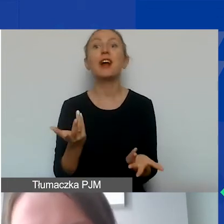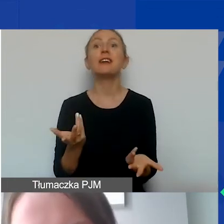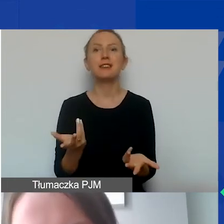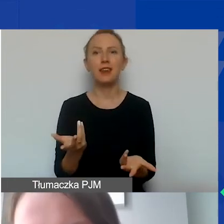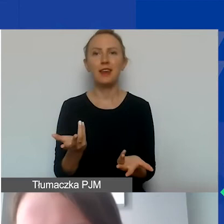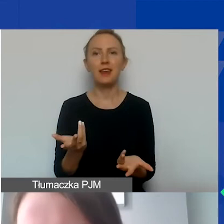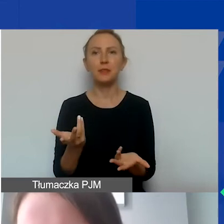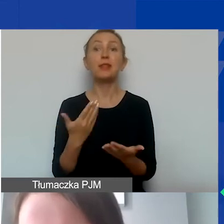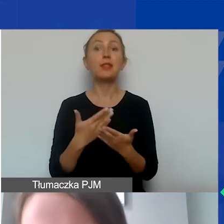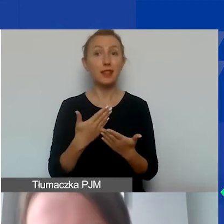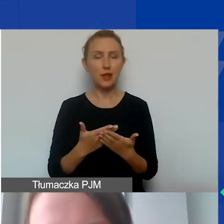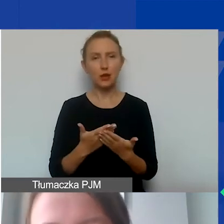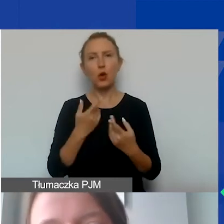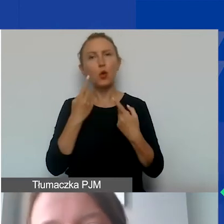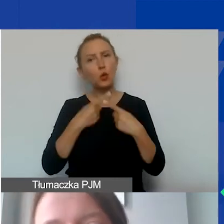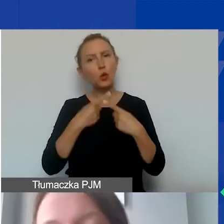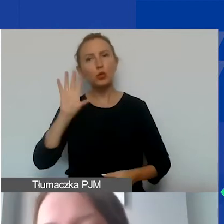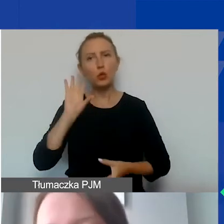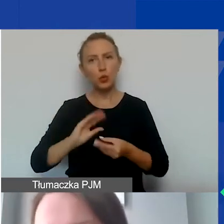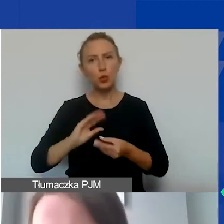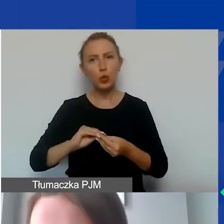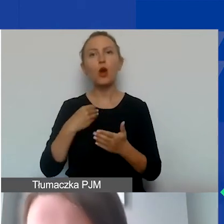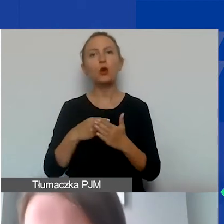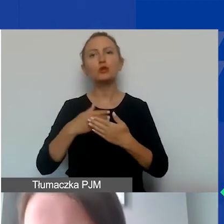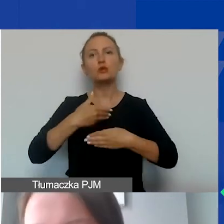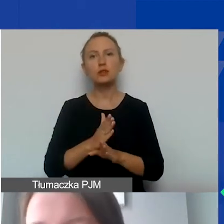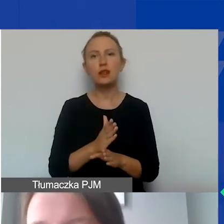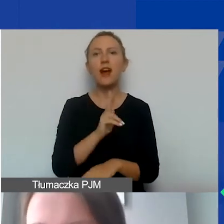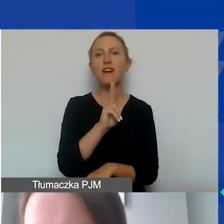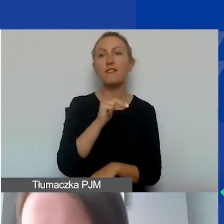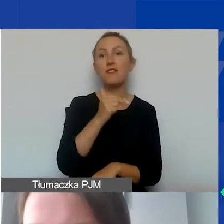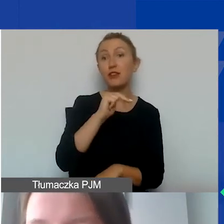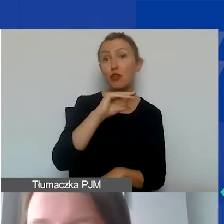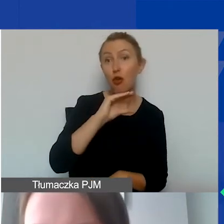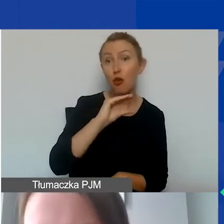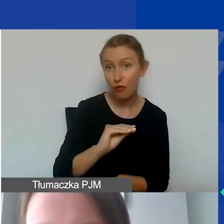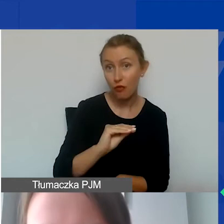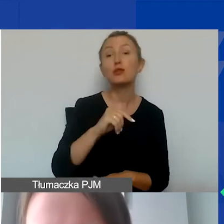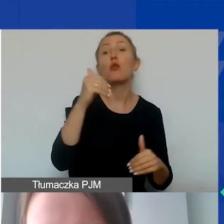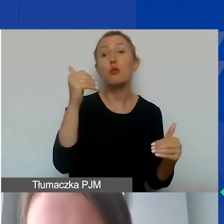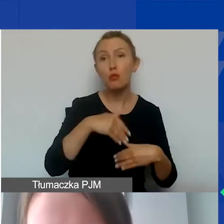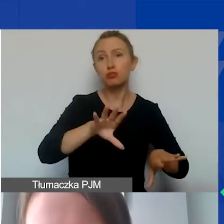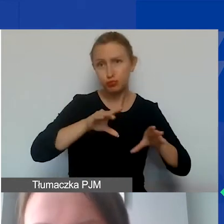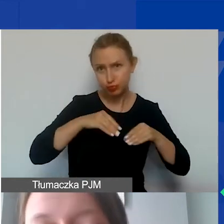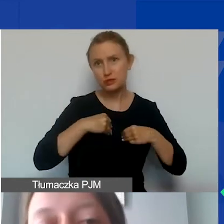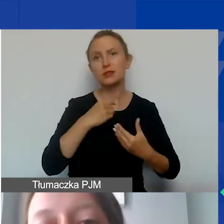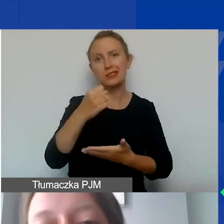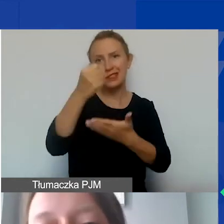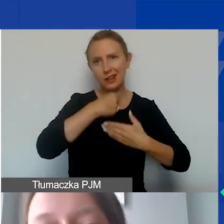W związku z tym takie krótkie podsumowanie. Koszt dzielimy na kwalifikowane, to zaznaczy takie, które można sfinansować z grantu,